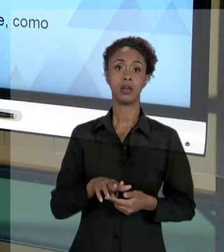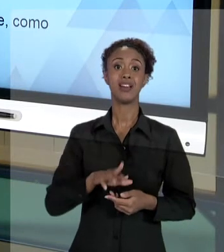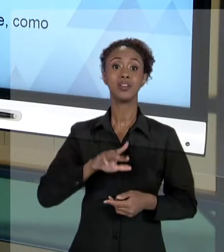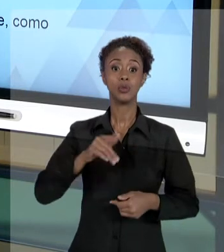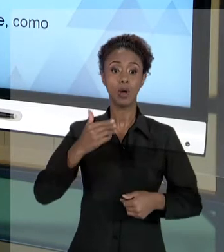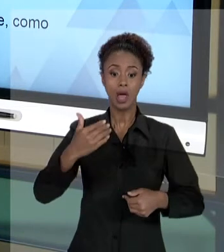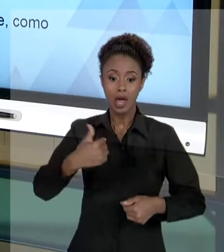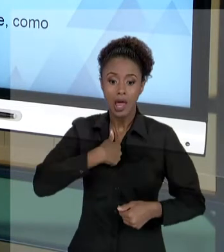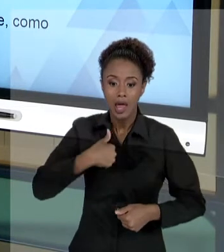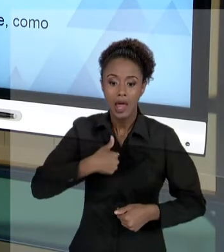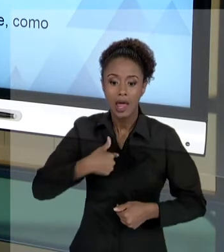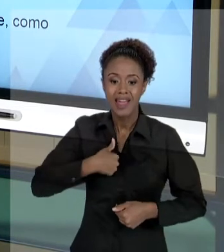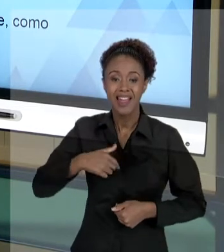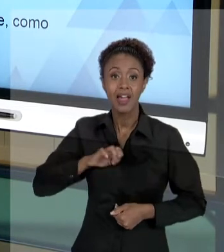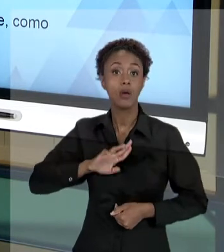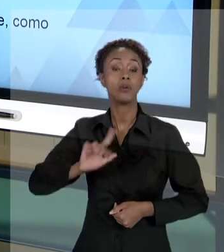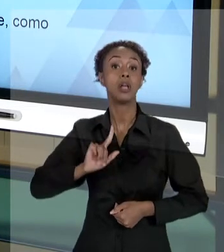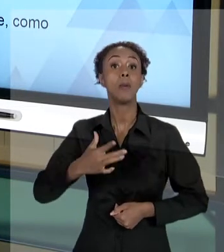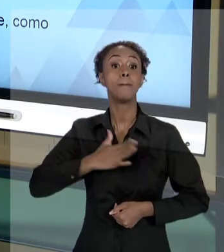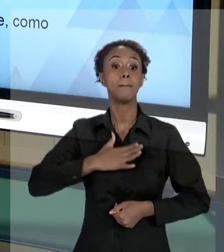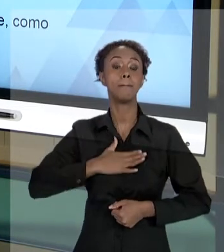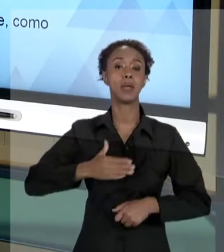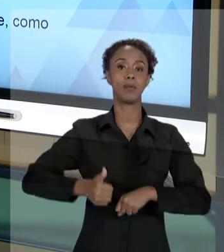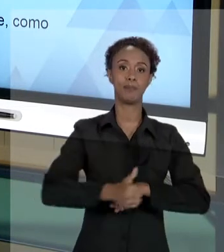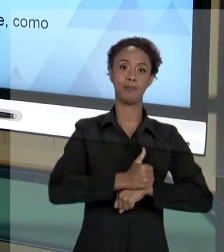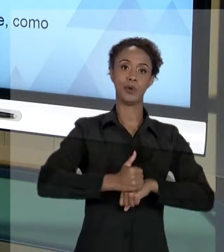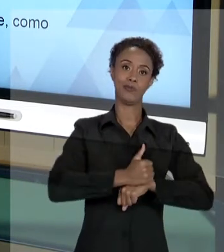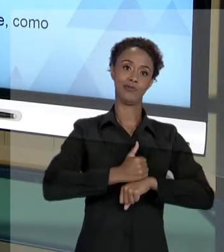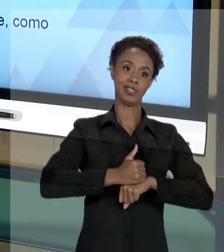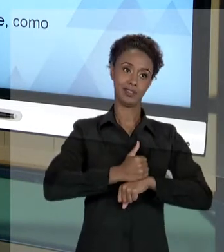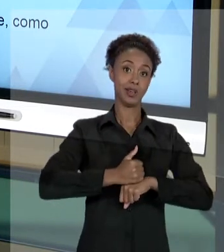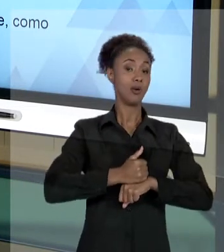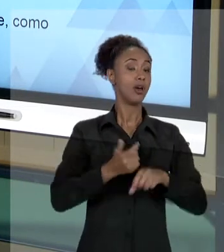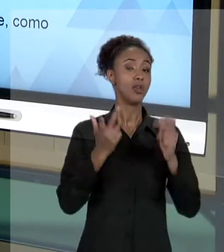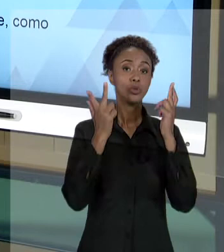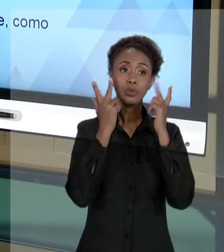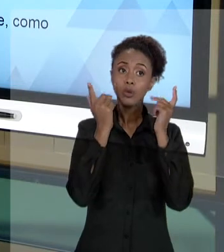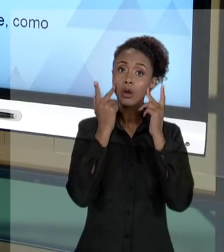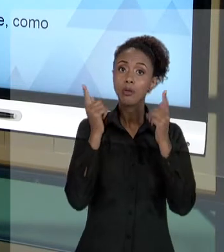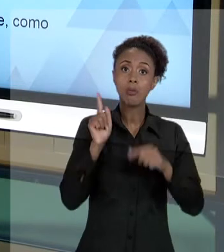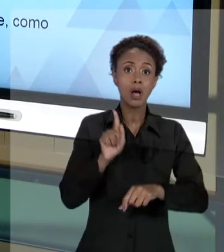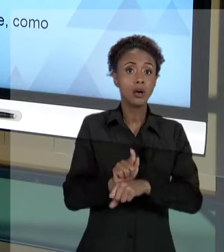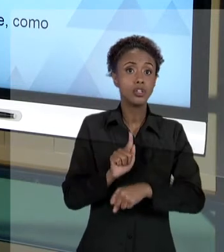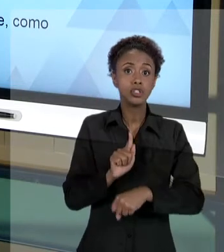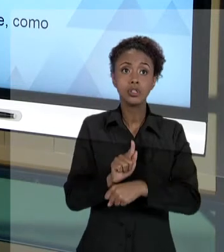PESSOA DELE, MAS É NORMAL E FAZ PARTE DE SER GESTOR PUBLICO TER QUE PRESTAR ESCLARECIMENTOS,